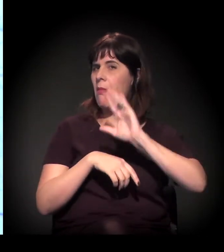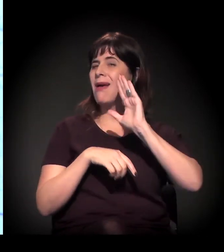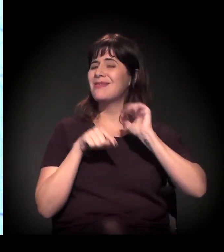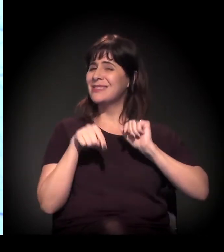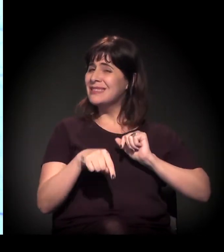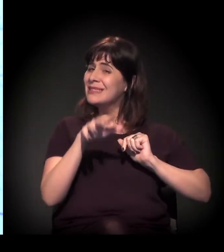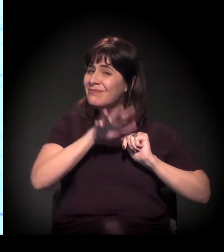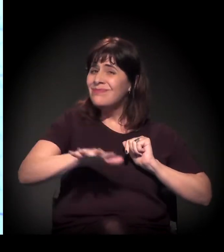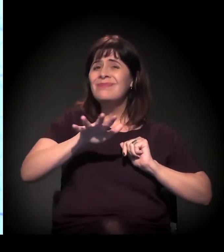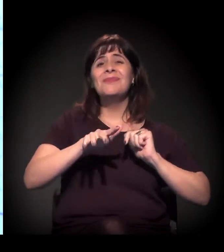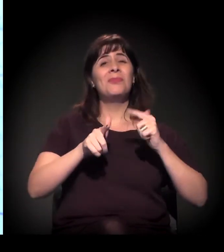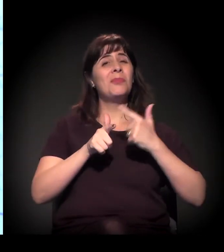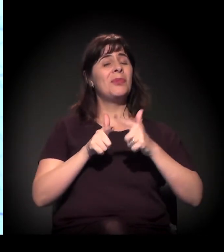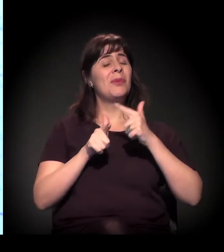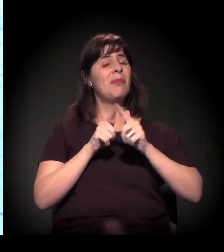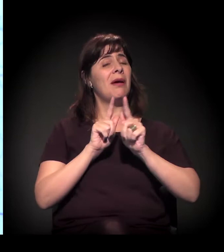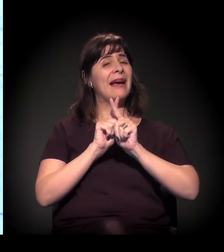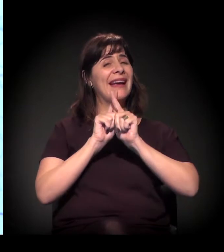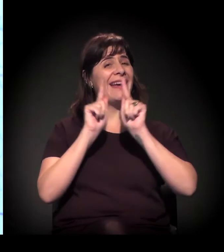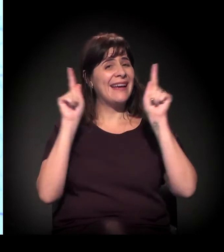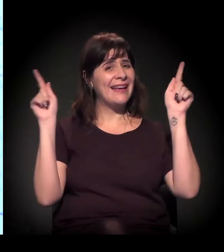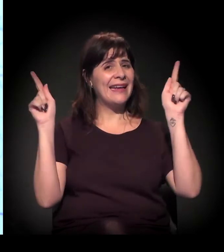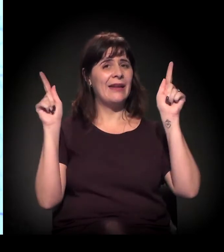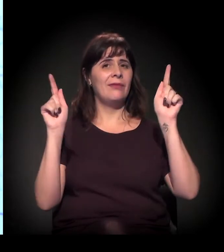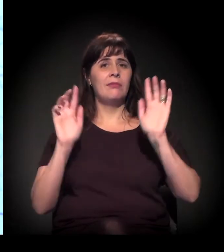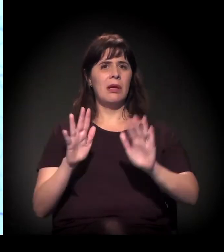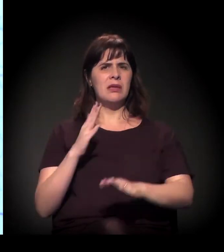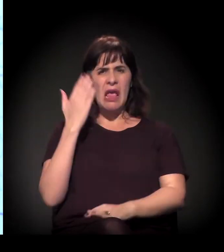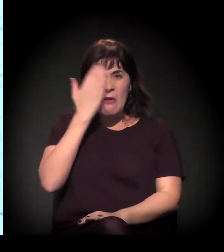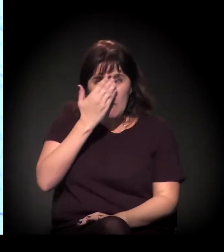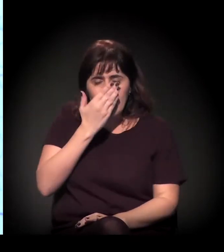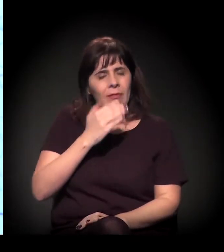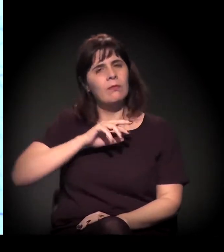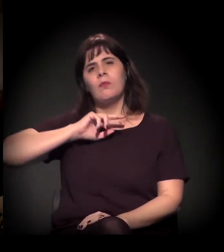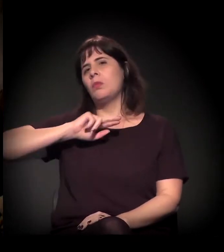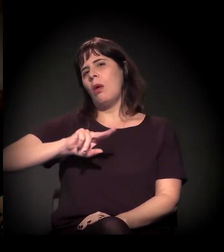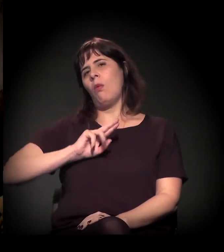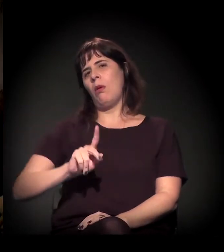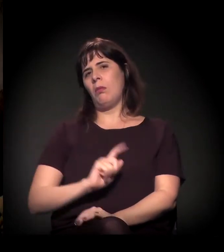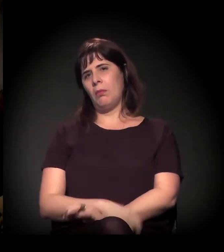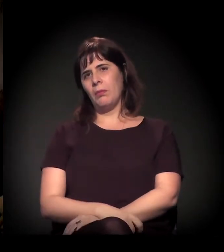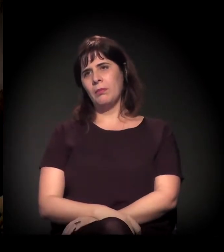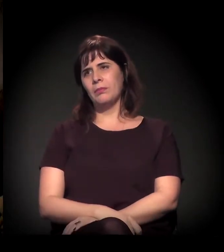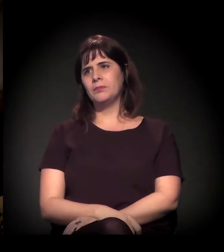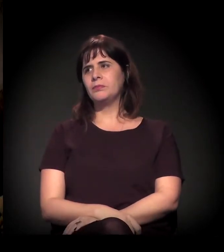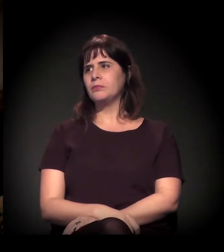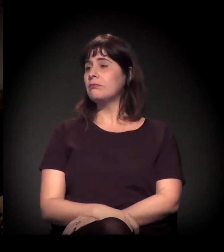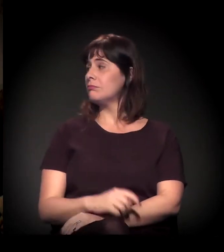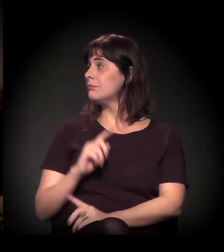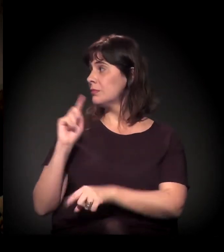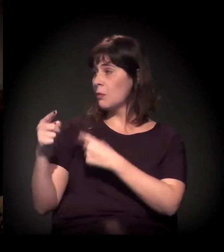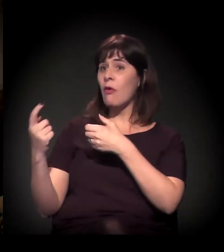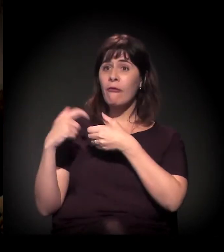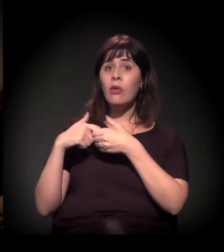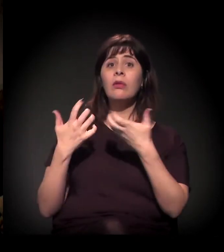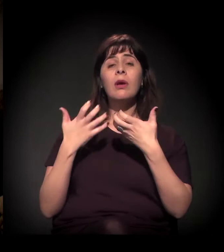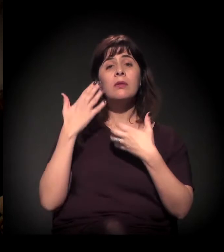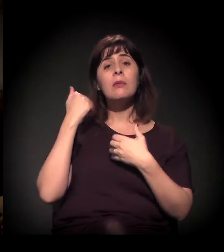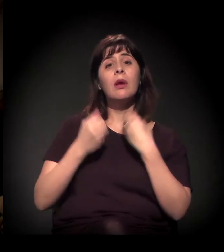que é extremamente grave e nada invisível. Obrigado, Dito. Depois a gente volta porque eu quero conversar com você sobre o seu trabalho mesmo,